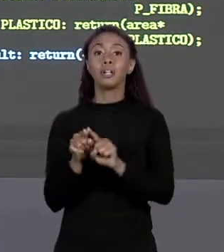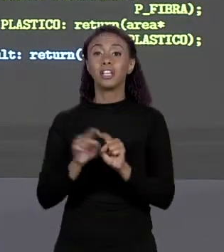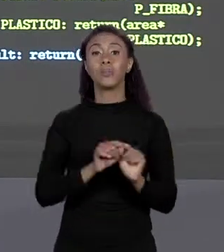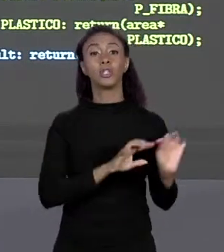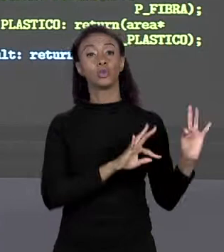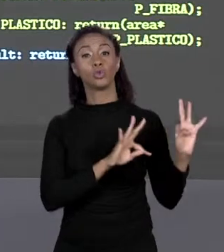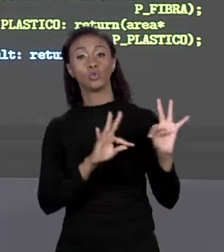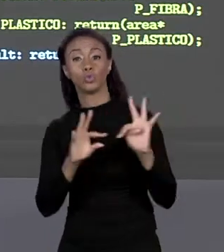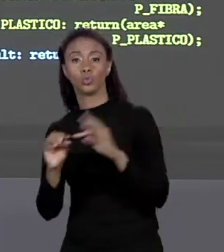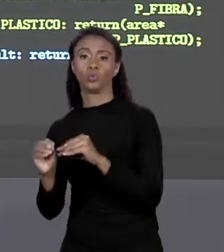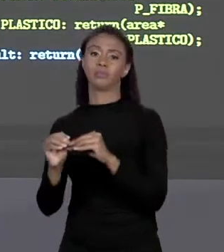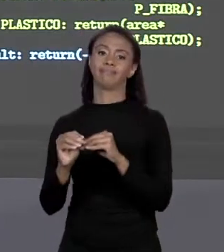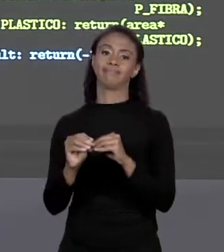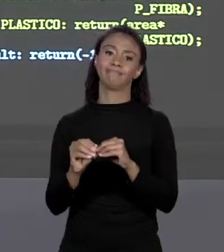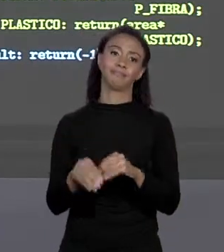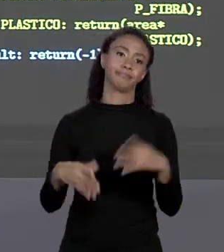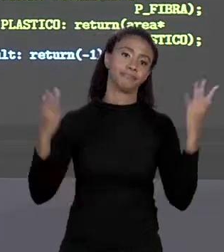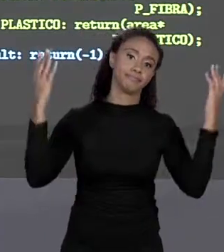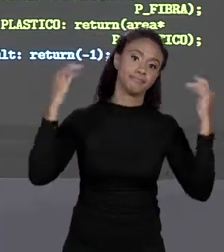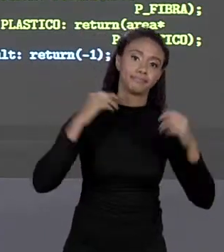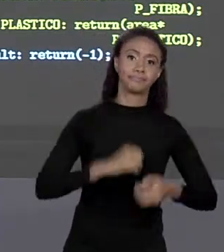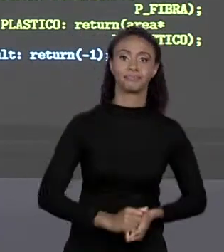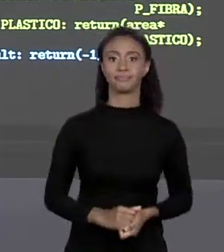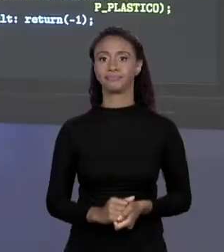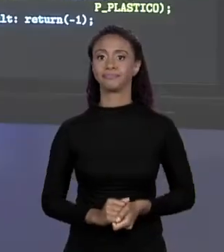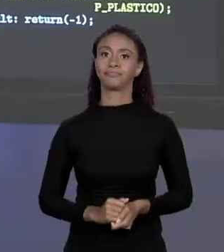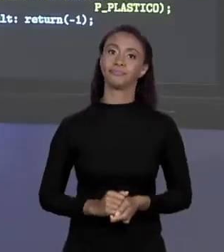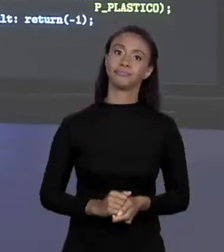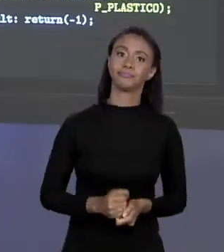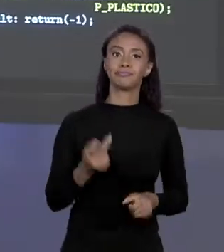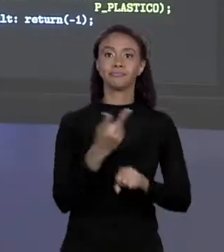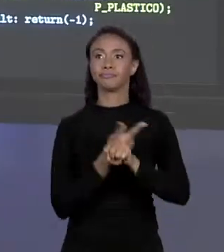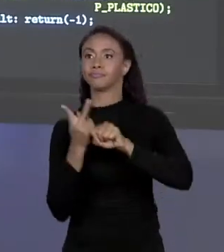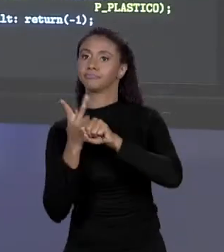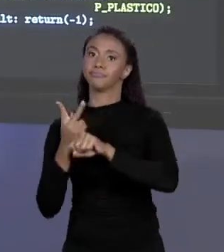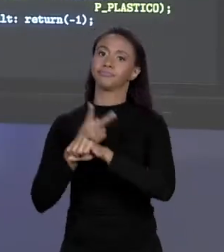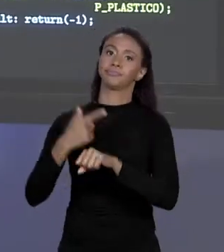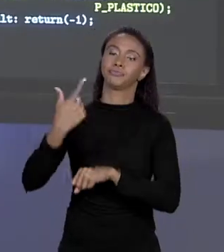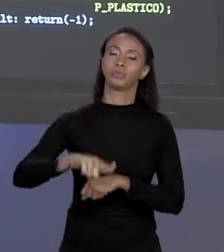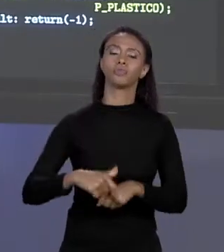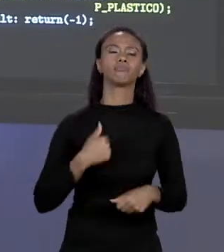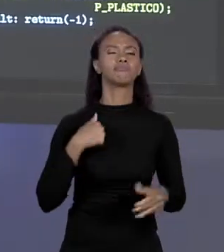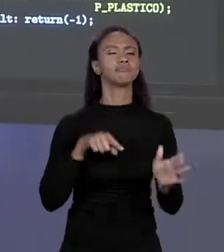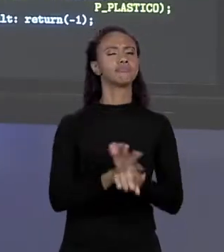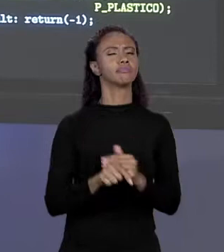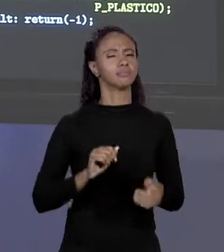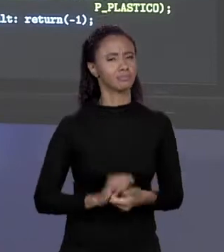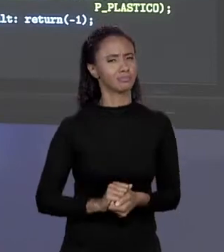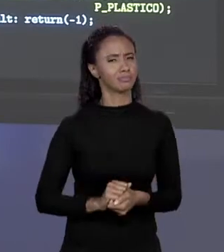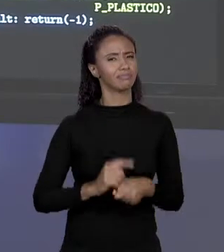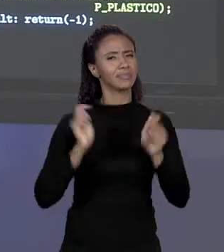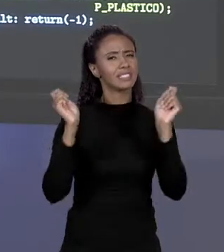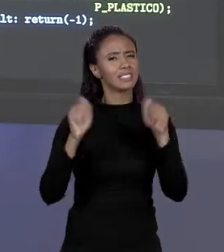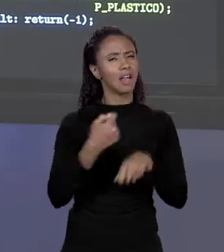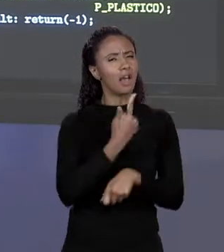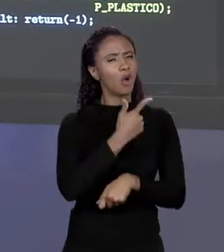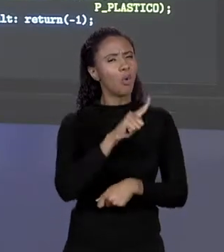CONSTANTES. EU VOU TER QUE FICAR ACHANDO ISSO AQUI NO CÓDIGO E A MINHA PERGUNTA É: SERÁ QUE NÃO TEM UM JEITO MELHOR DE EU MANTER O